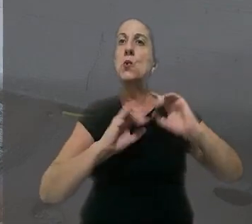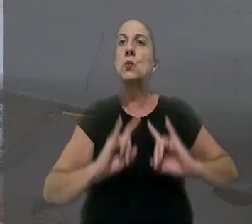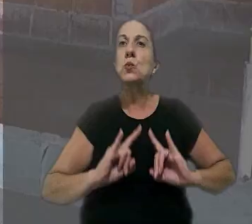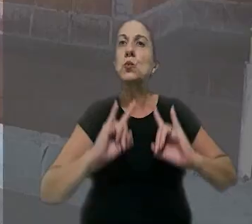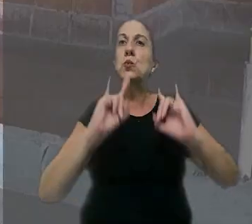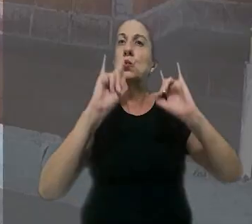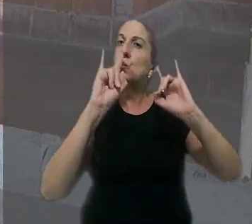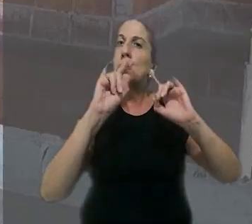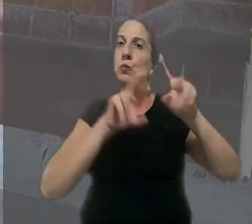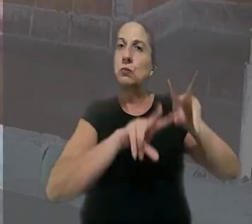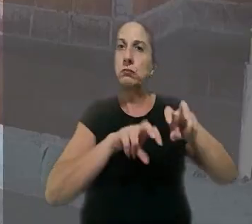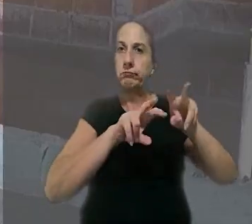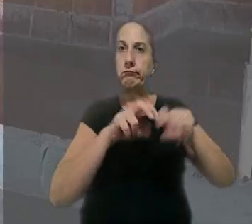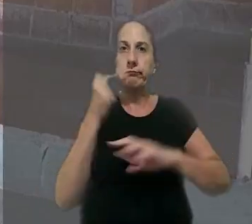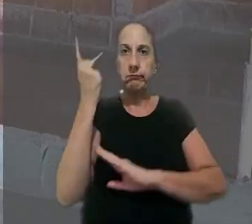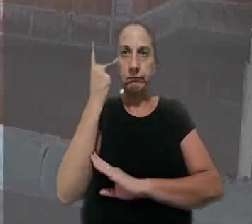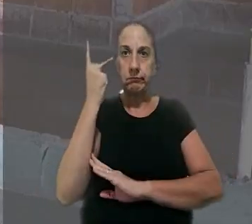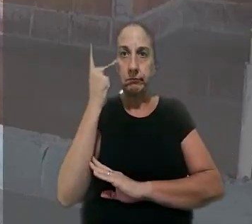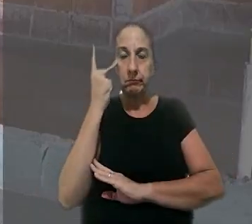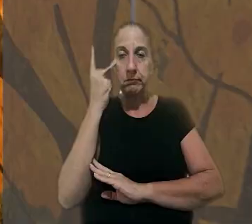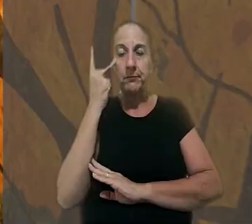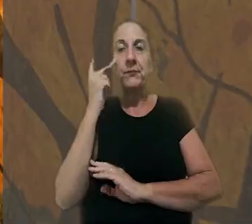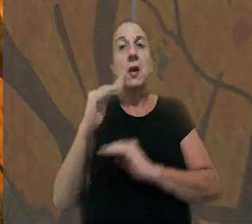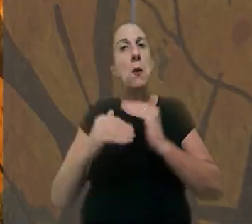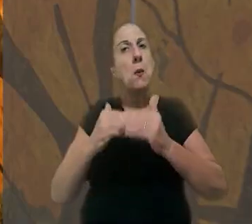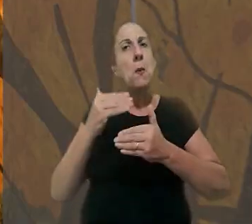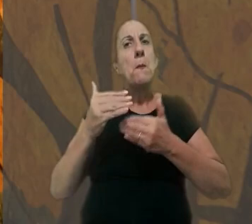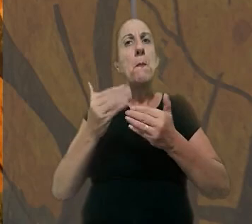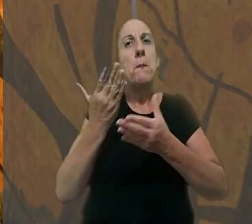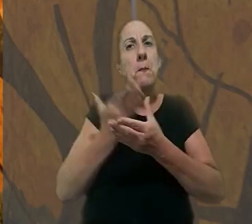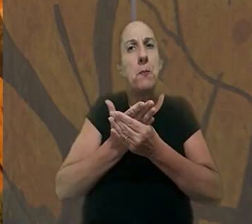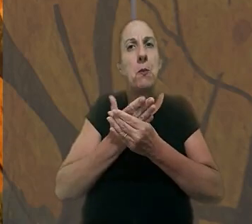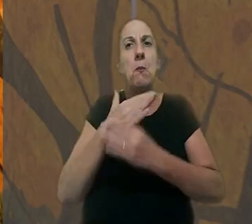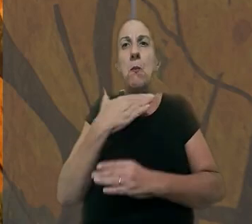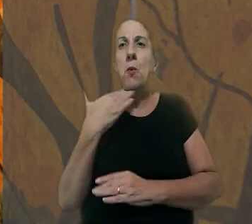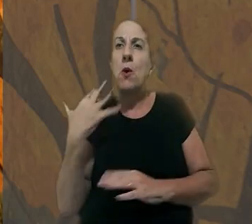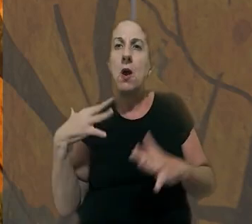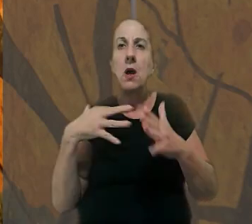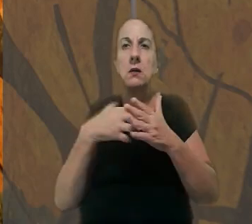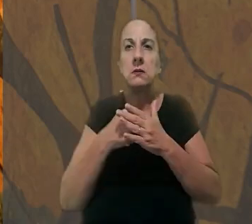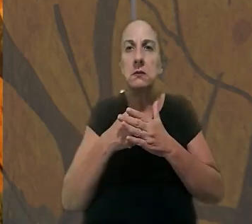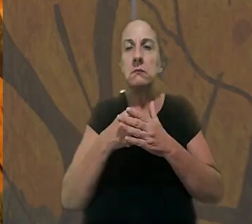de um edifício no interior de São Paulo. De acordo com o processo, o operário morreu em um